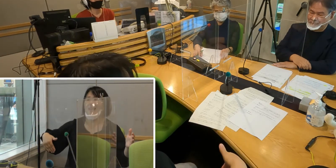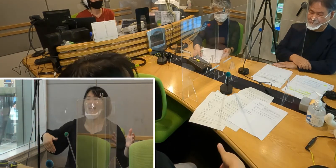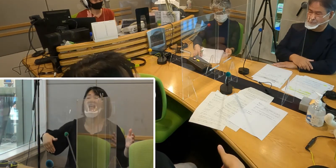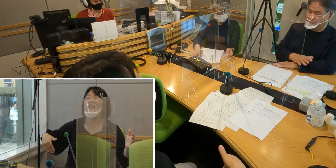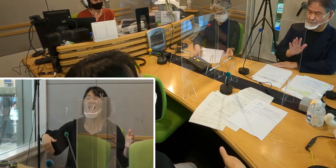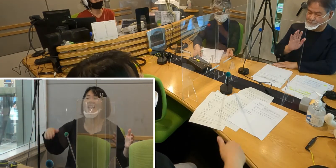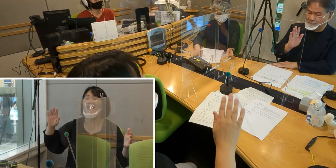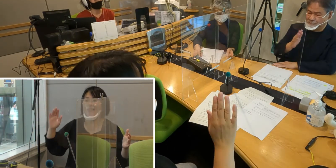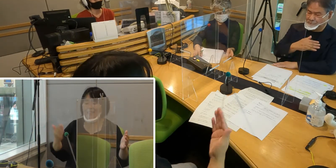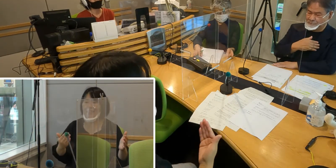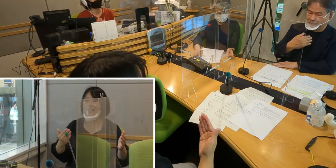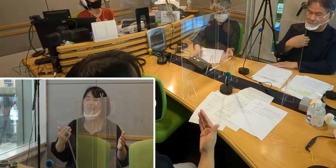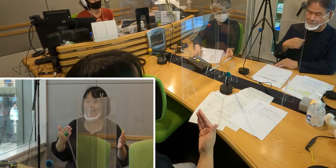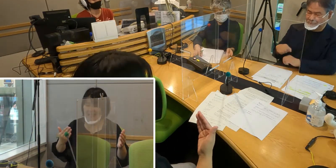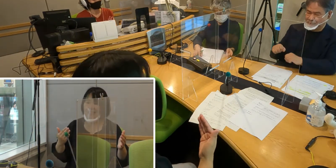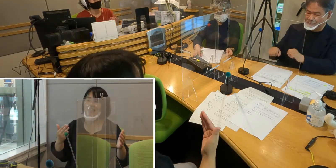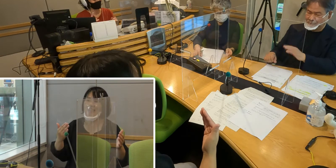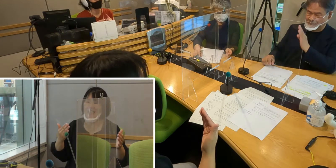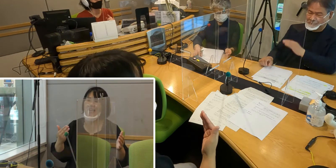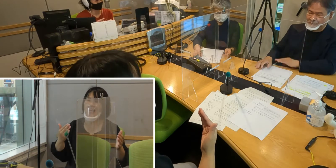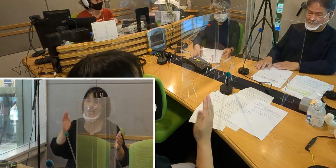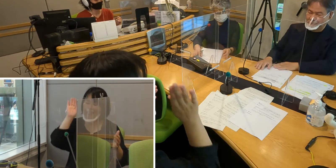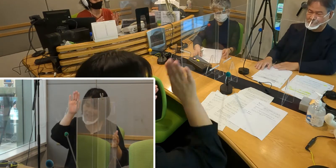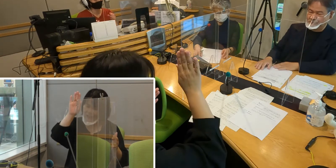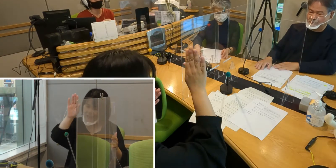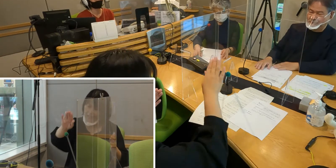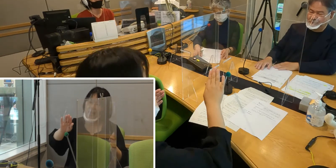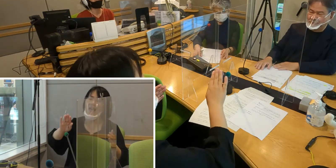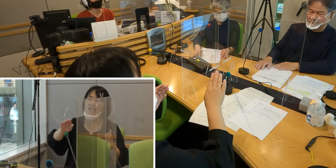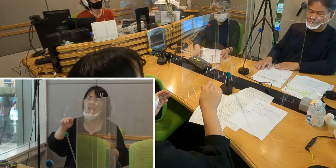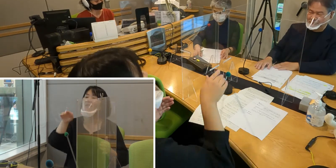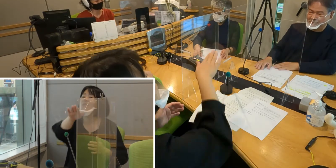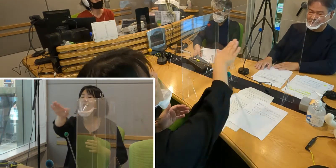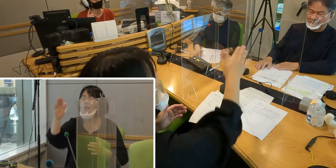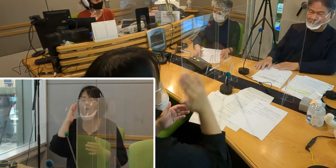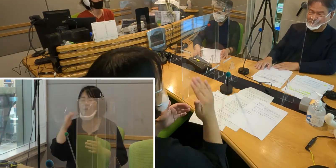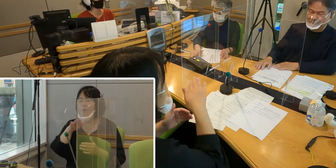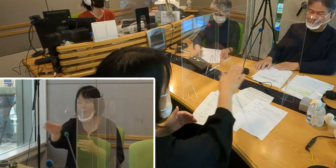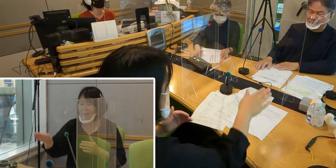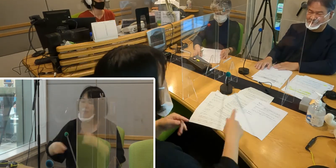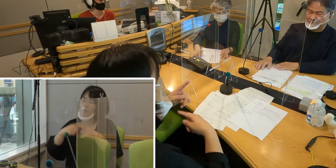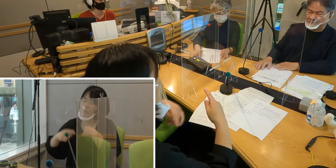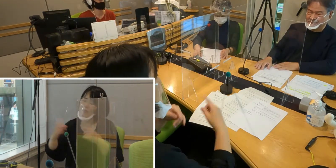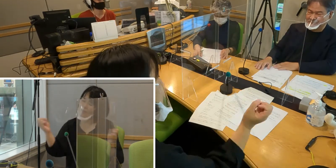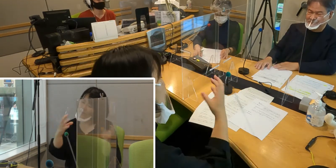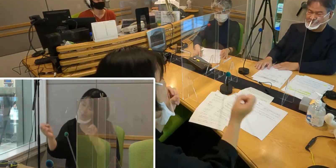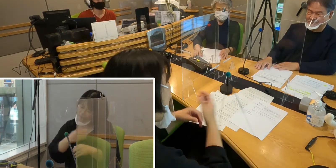いつの日か皆さんと手話でお話が できたらいいなあというふうに思っています。